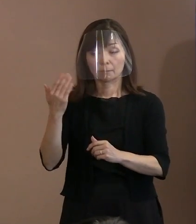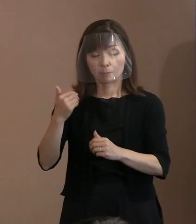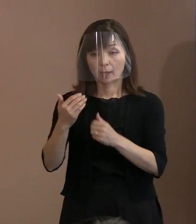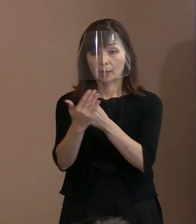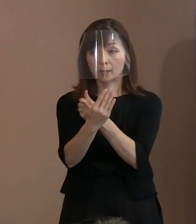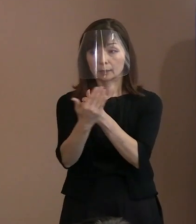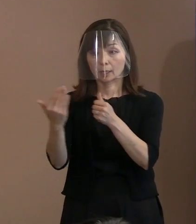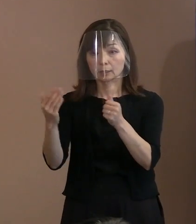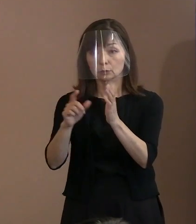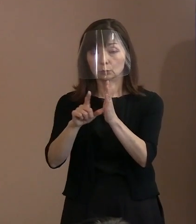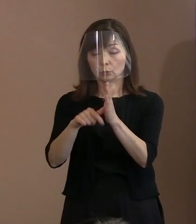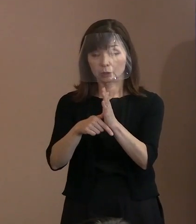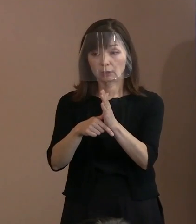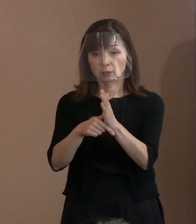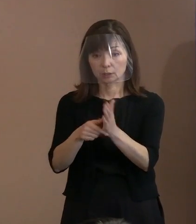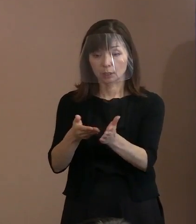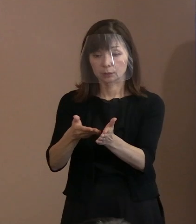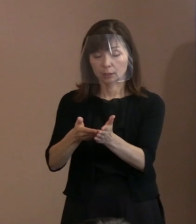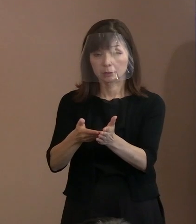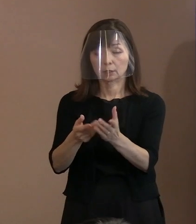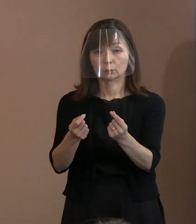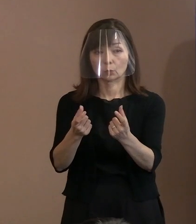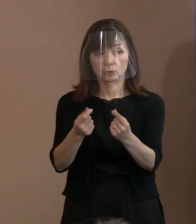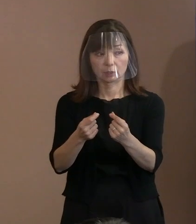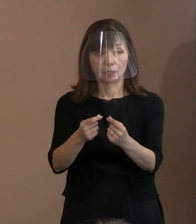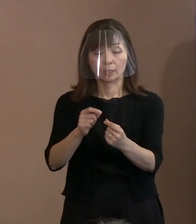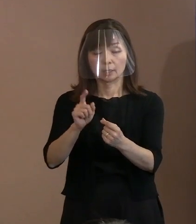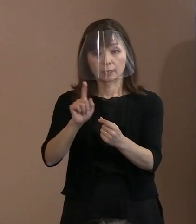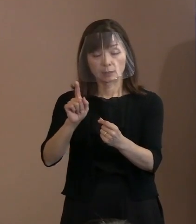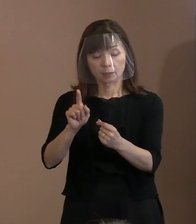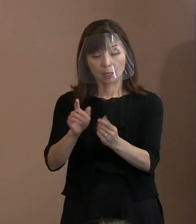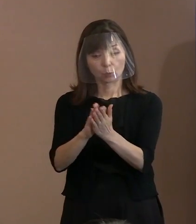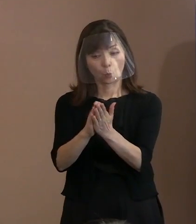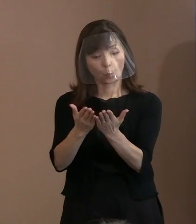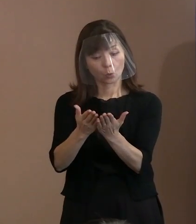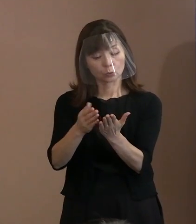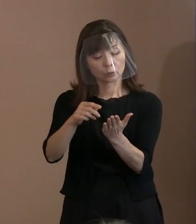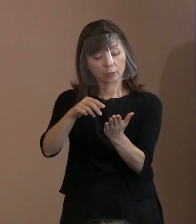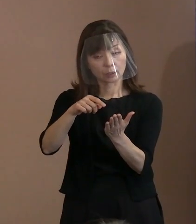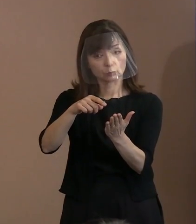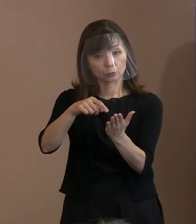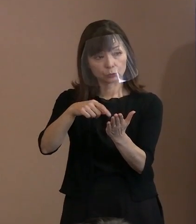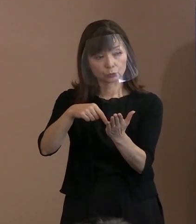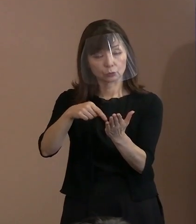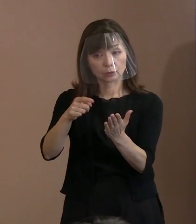(市職員)会見でお伝えしたとおり､ 何かの著作物からの一部分を 引用したということではなくて､